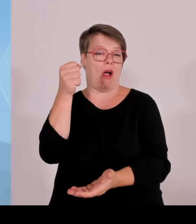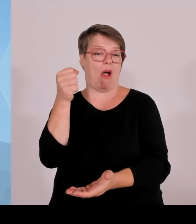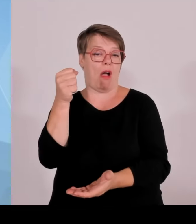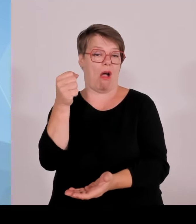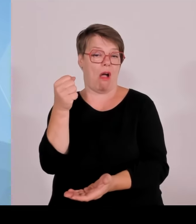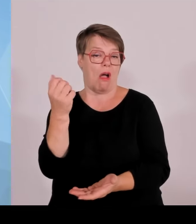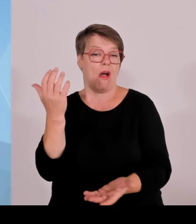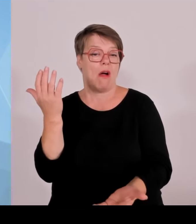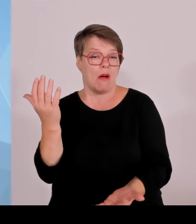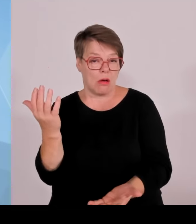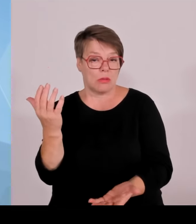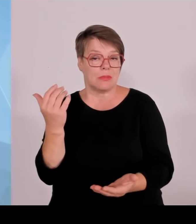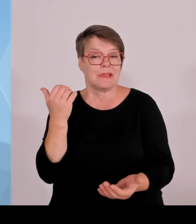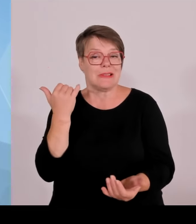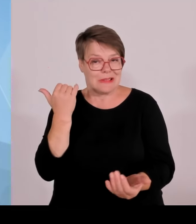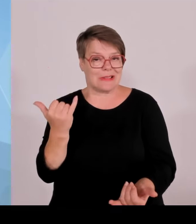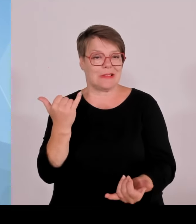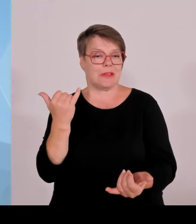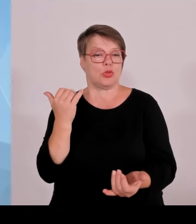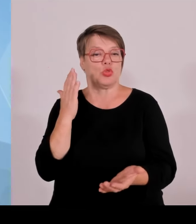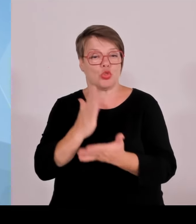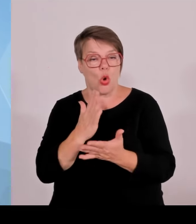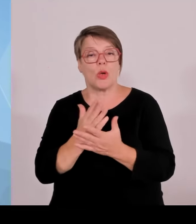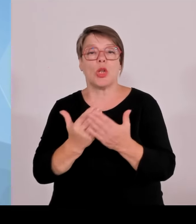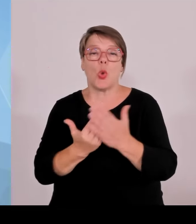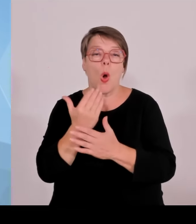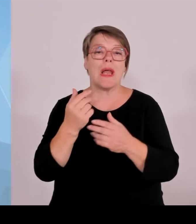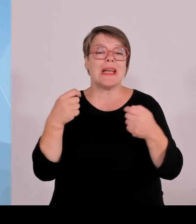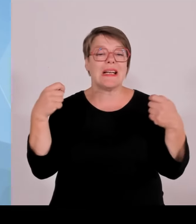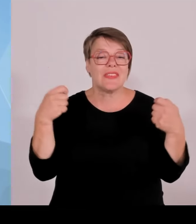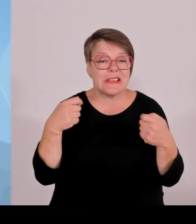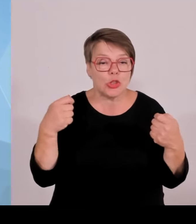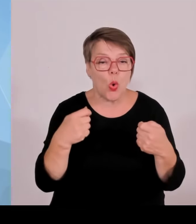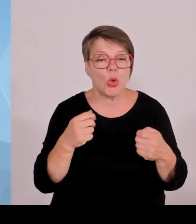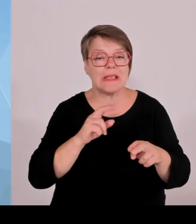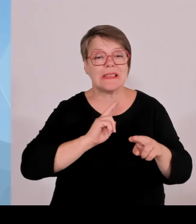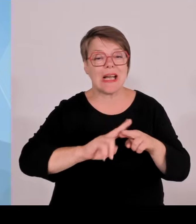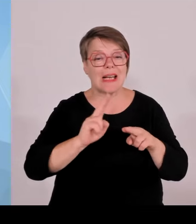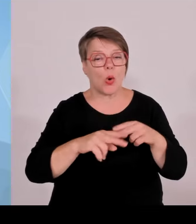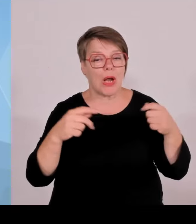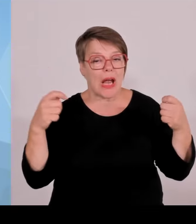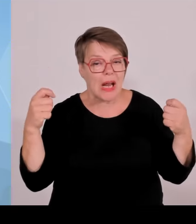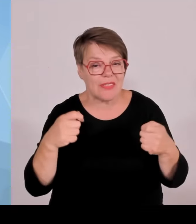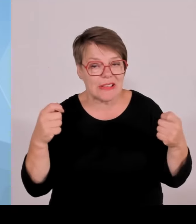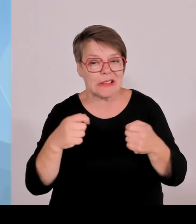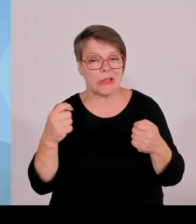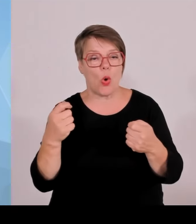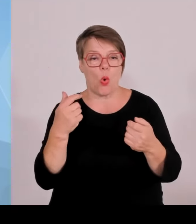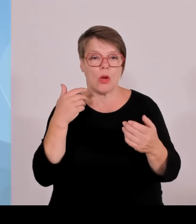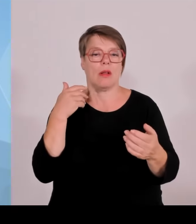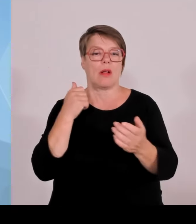und es kommen außerdem neue Projekte hinzu. Es sind also 31 Krankenhausbauvorhaben